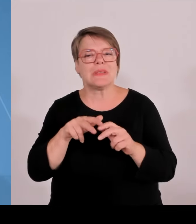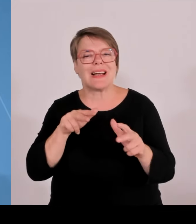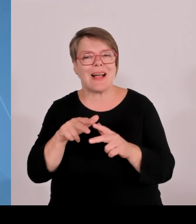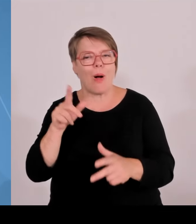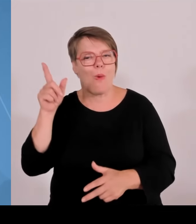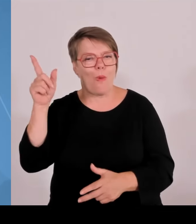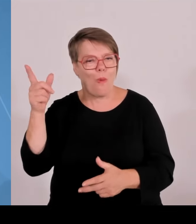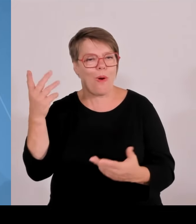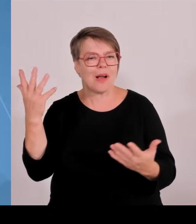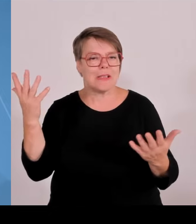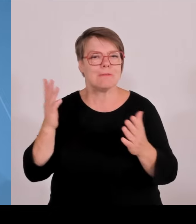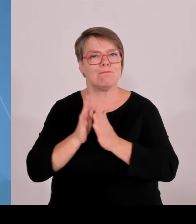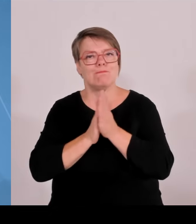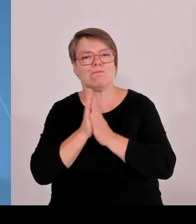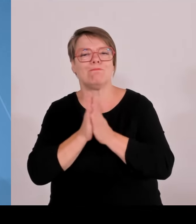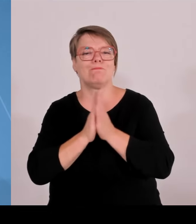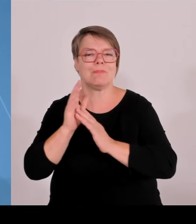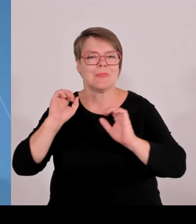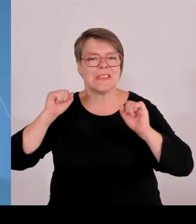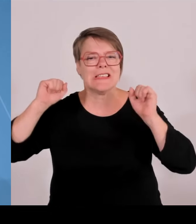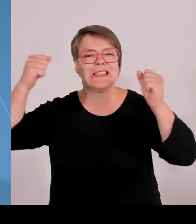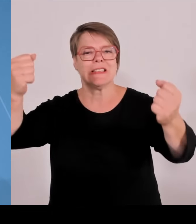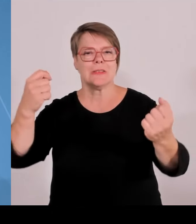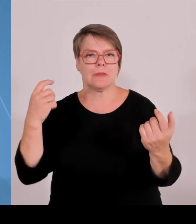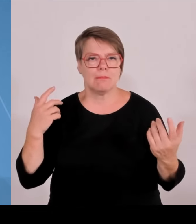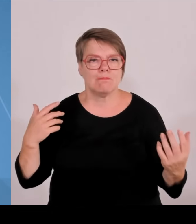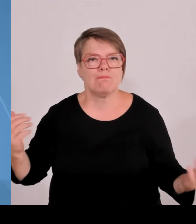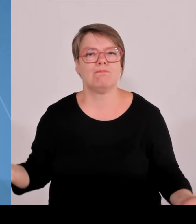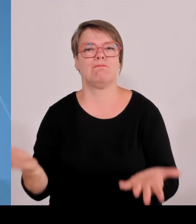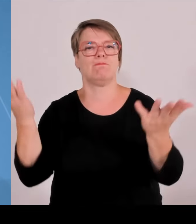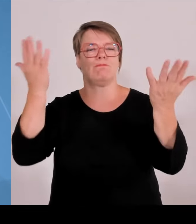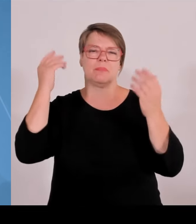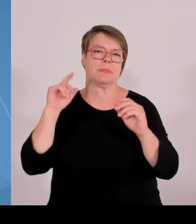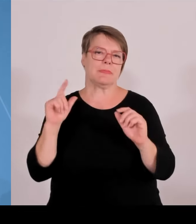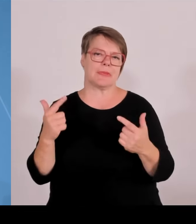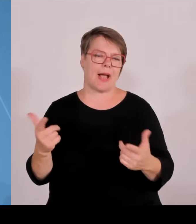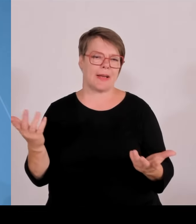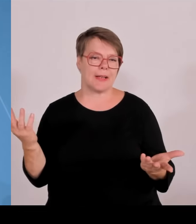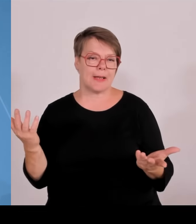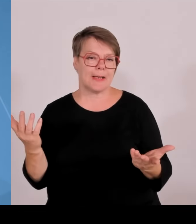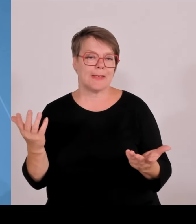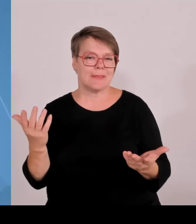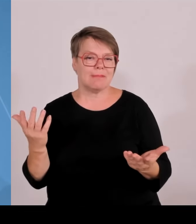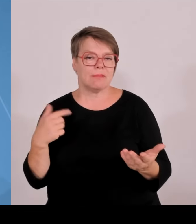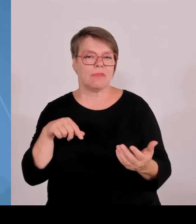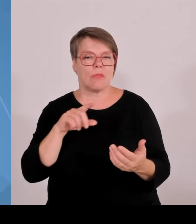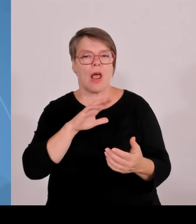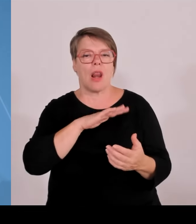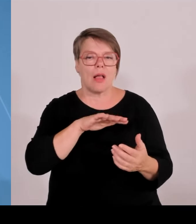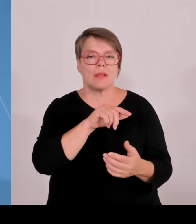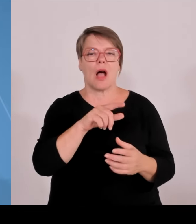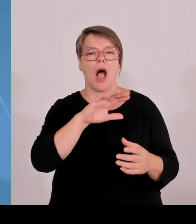nicht alles auffangen. Aber wir versuchen uns, soweit wir das können, abzusetzen, weil wir der Meinung sind, wir müssen jetzt in